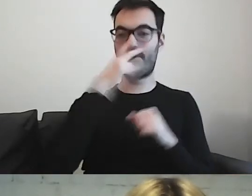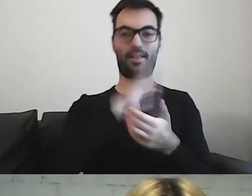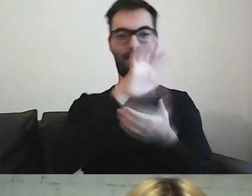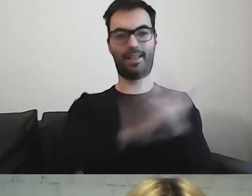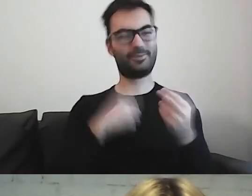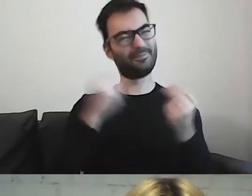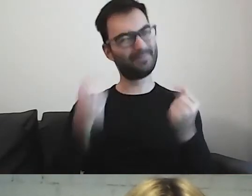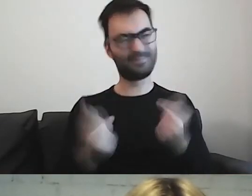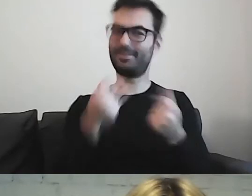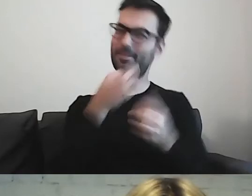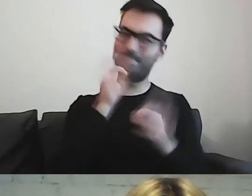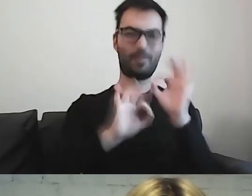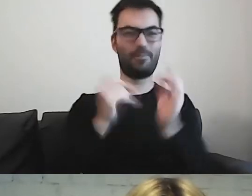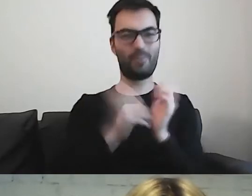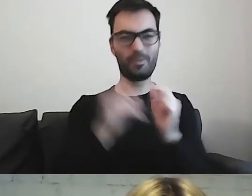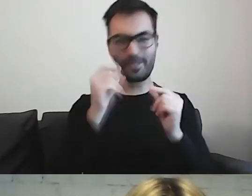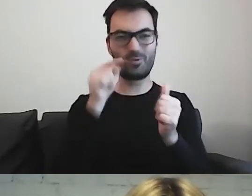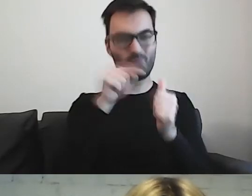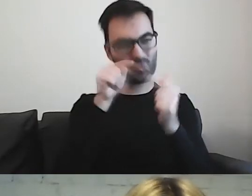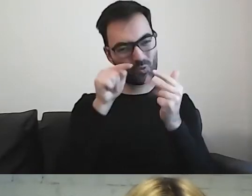to chciałabym coś w nich poprawić, zmienić.